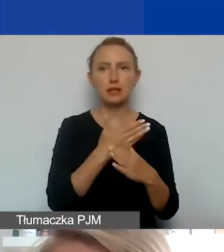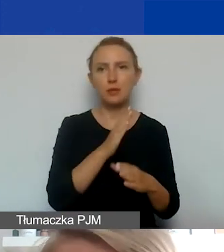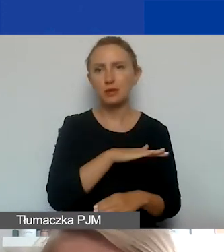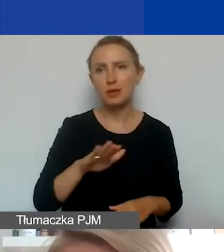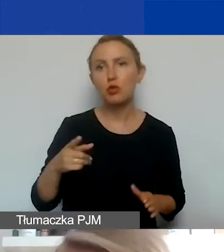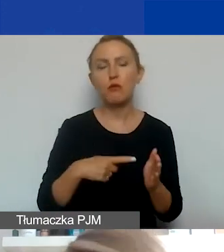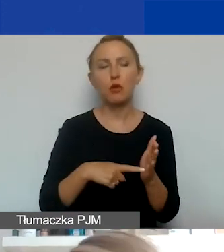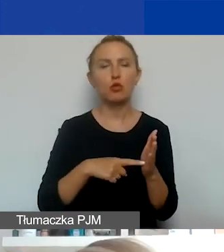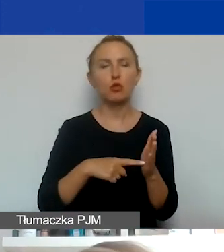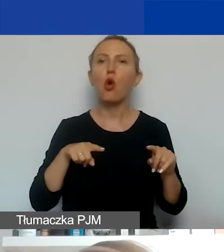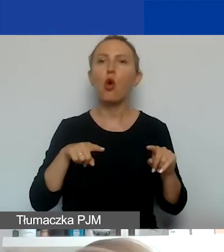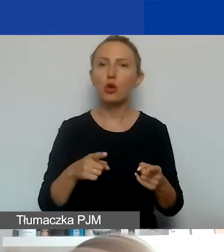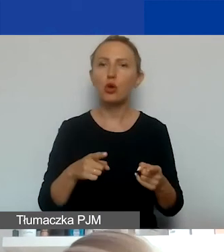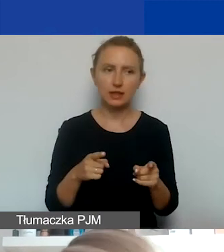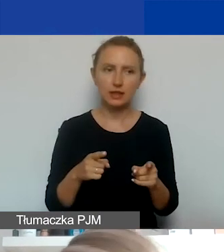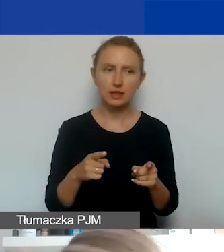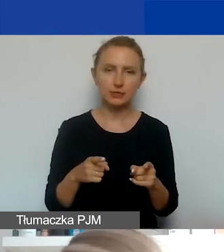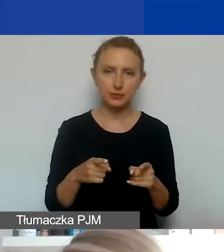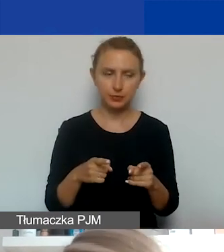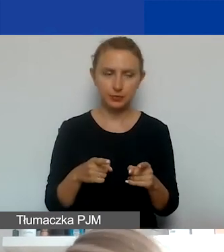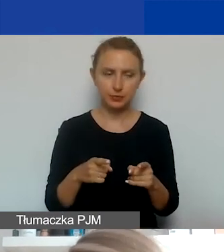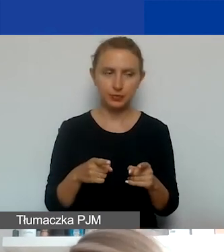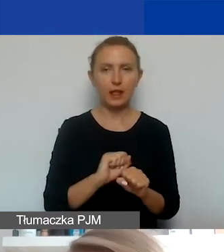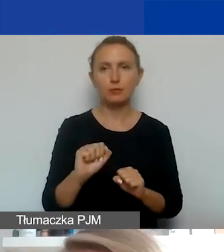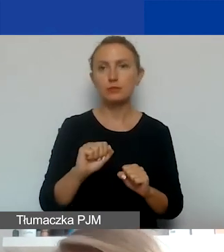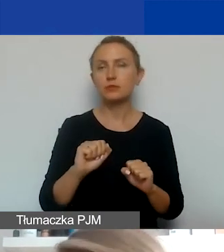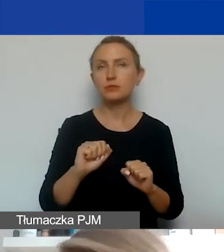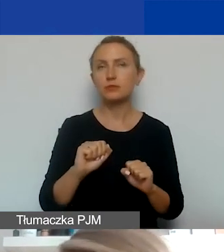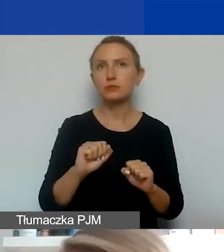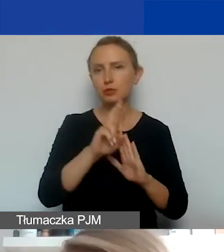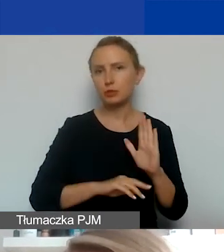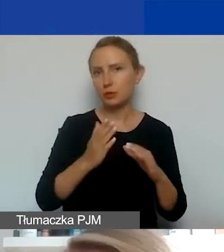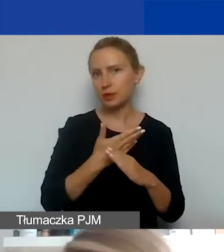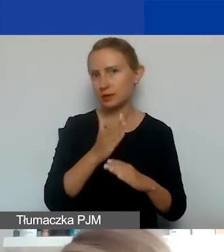Bo chodzi tutaj o organizacje, które podlegają przepisom międzynarodowym o traktatach.